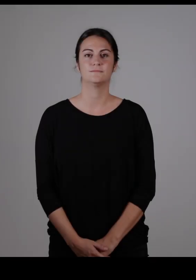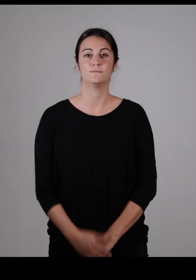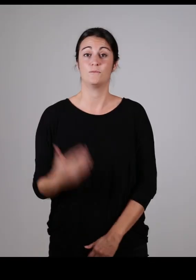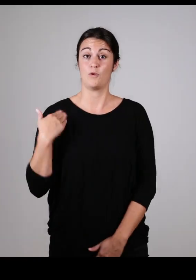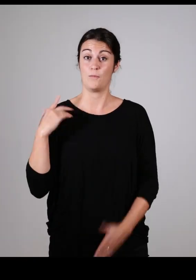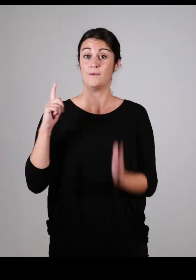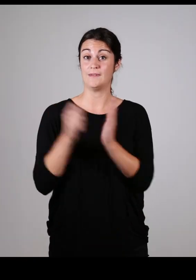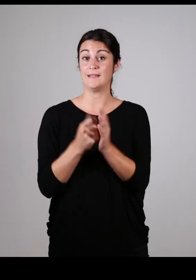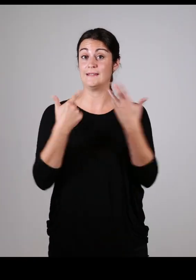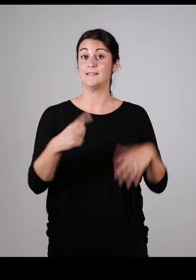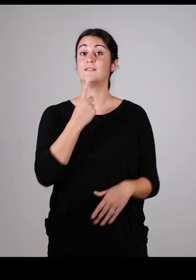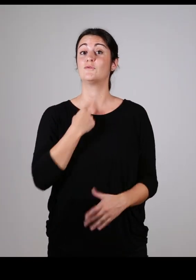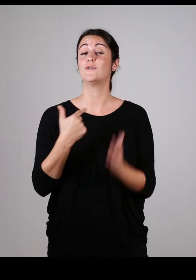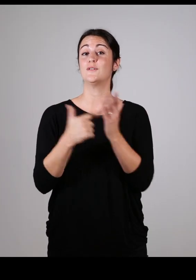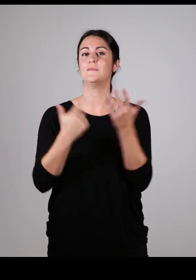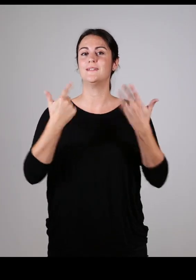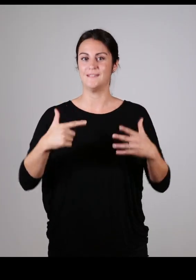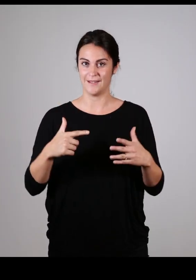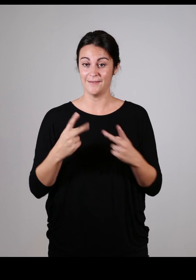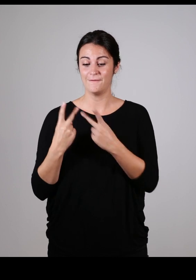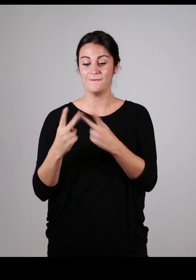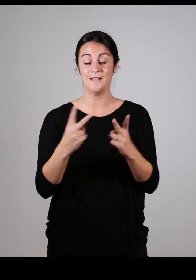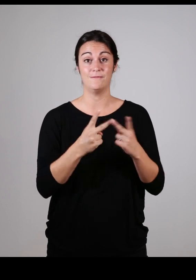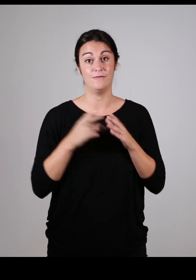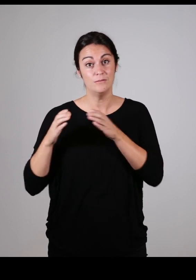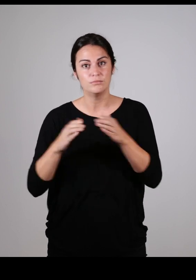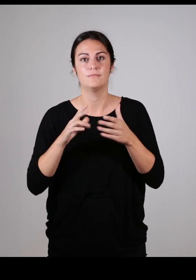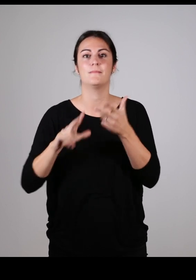Depuis le 17 juin 2017 la Communauté d’Agglomération Pays Basque